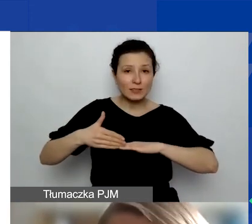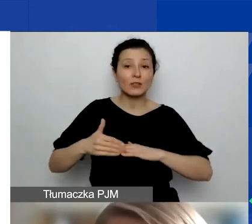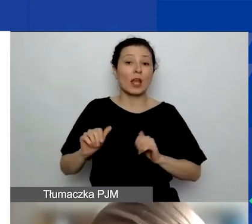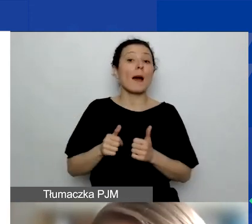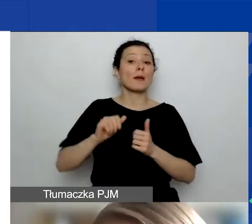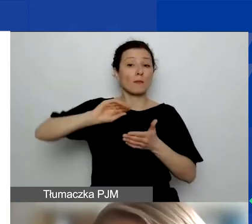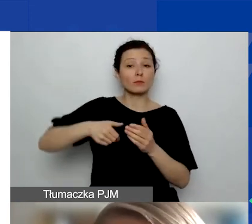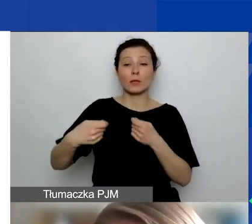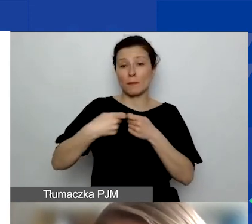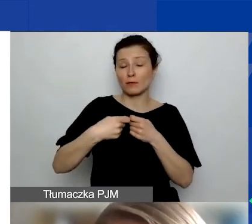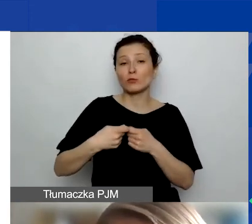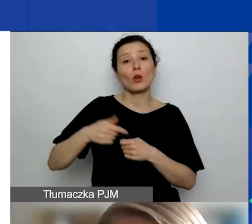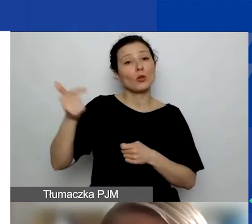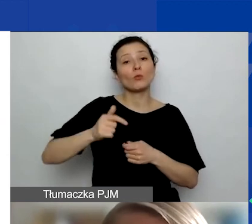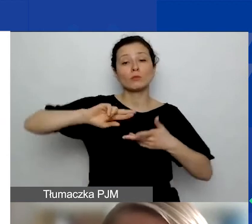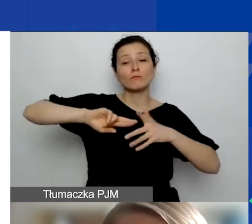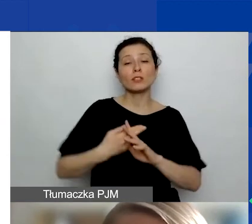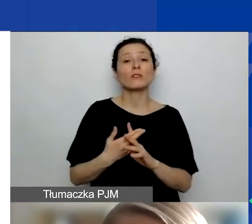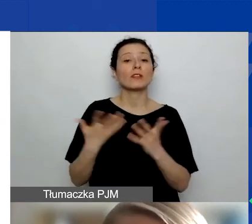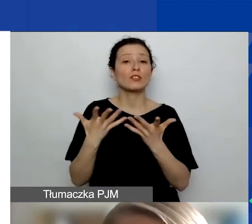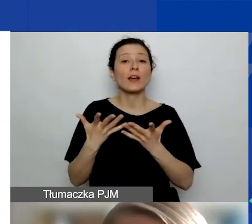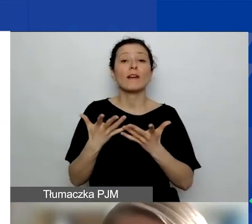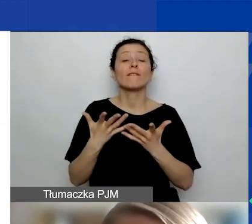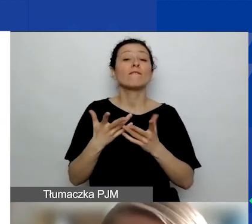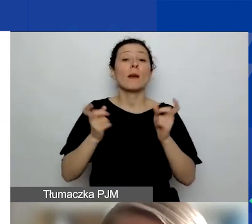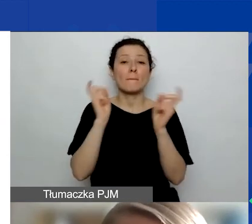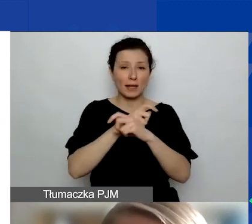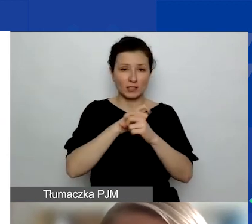muszą być zarejestrowane w którymś z państw, które wchodzą w grę w programie.